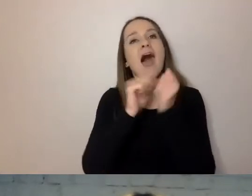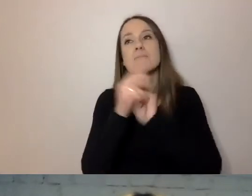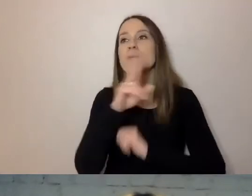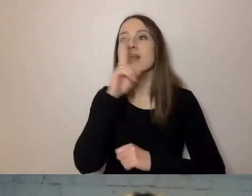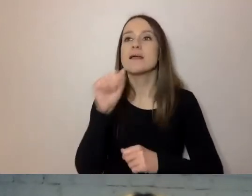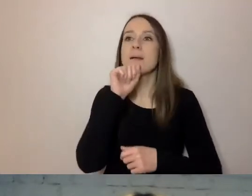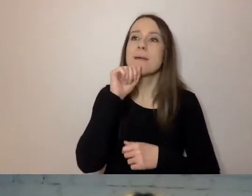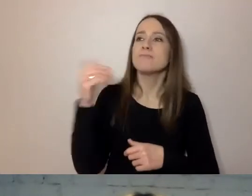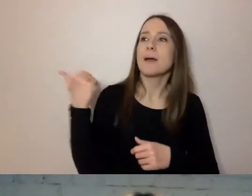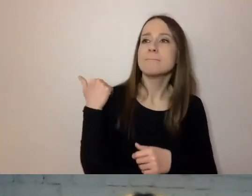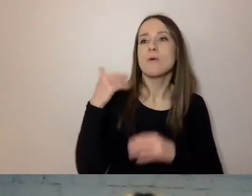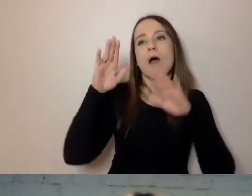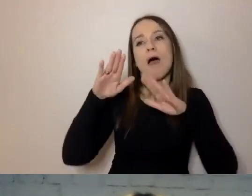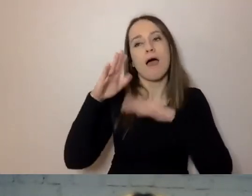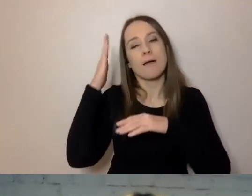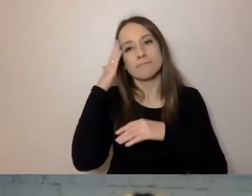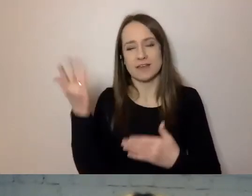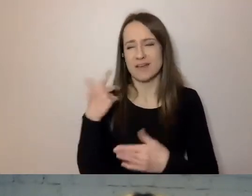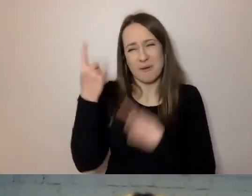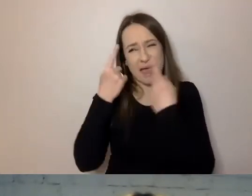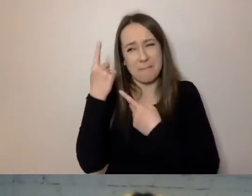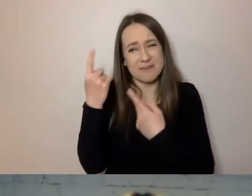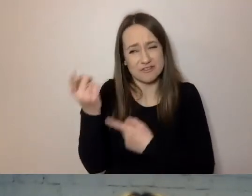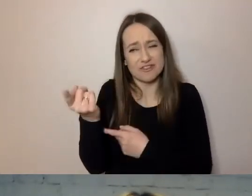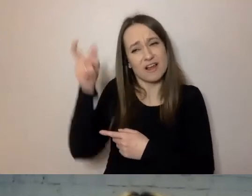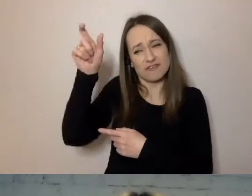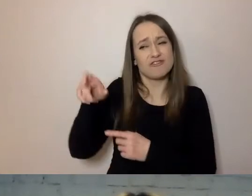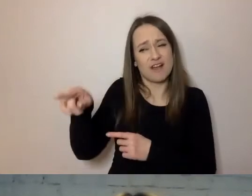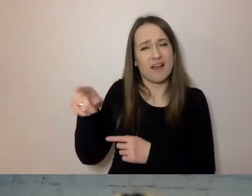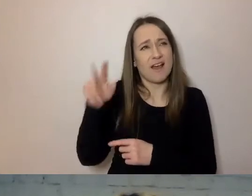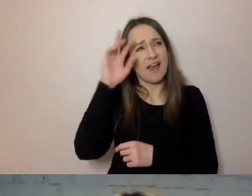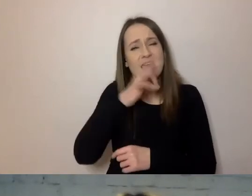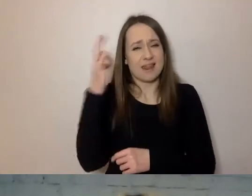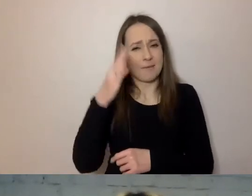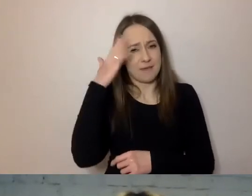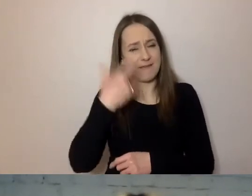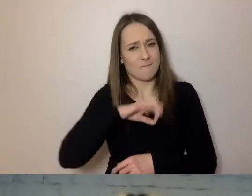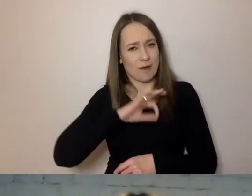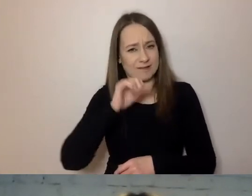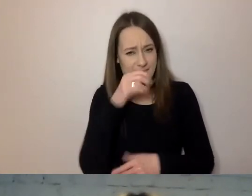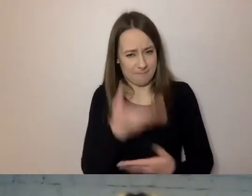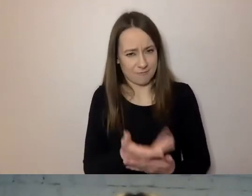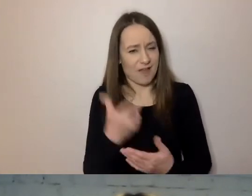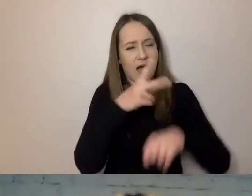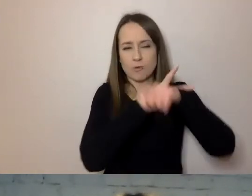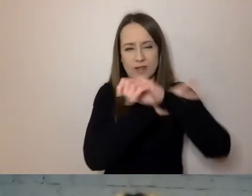Bo przypuszczam, że babcię znał lepiej od urzędnika, który próbuje o tym pisać. Wie też, jakie dokumenty wysłał do nas.